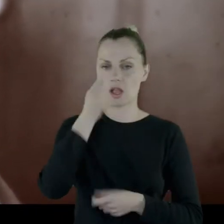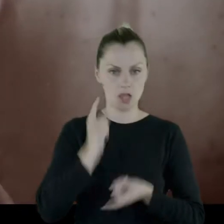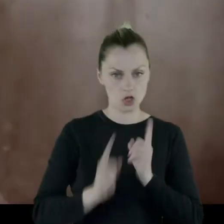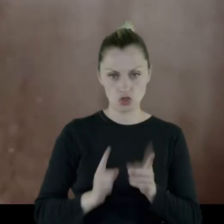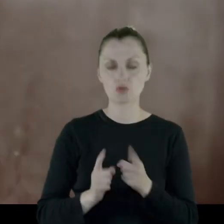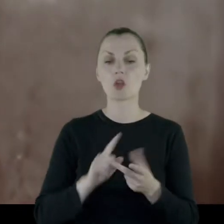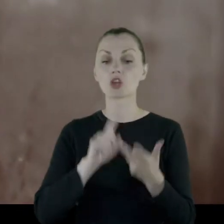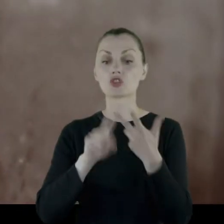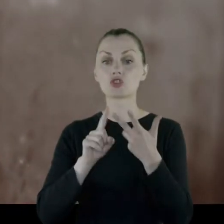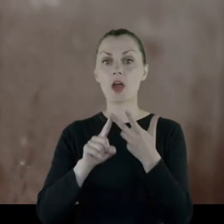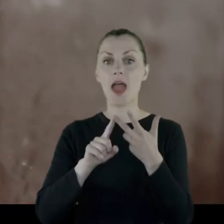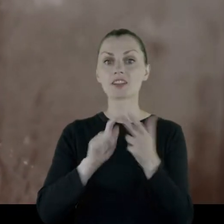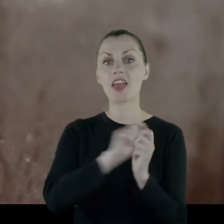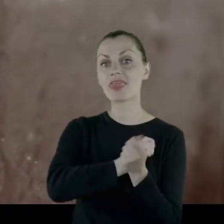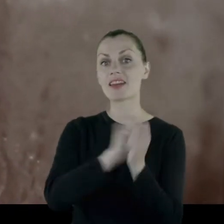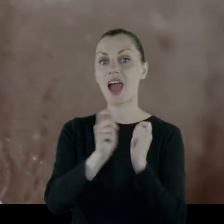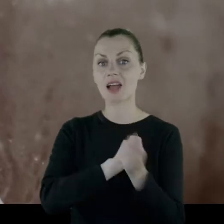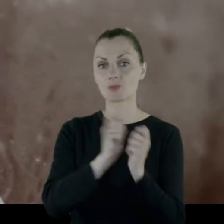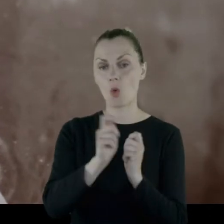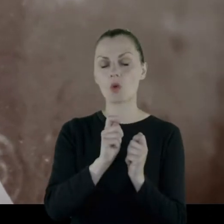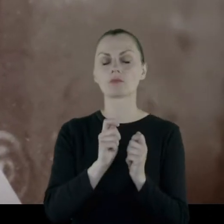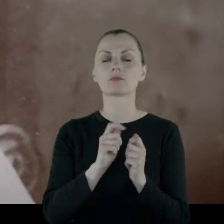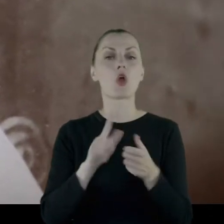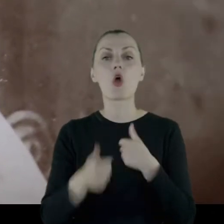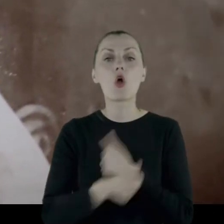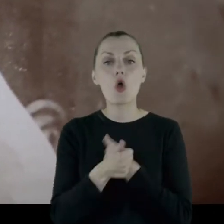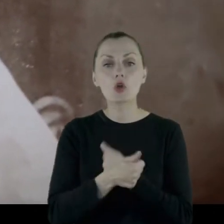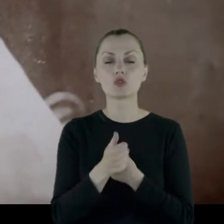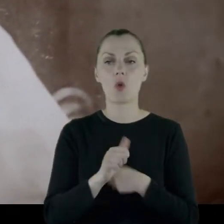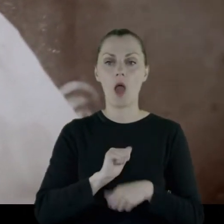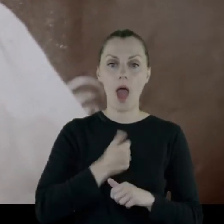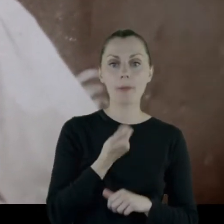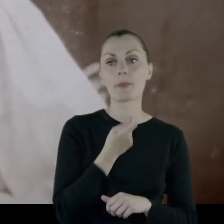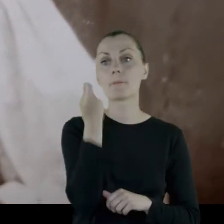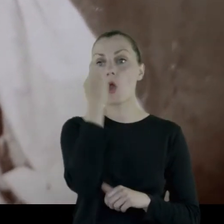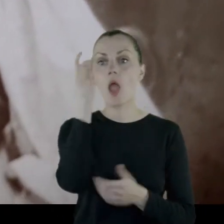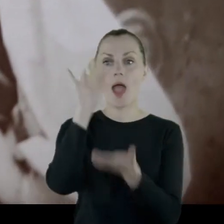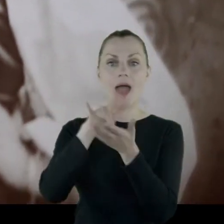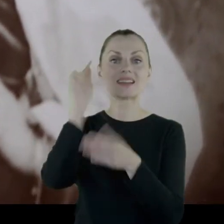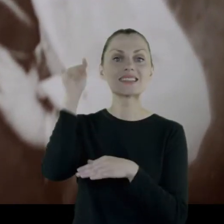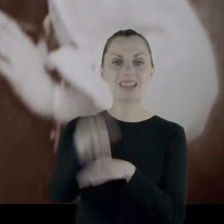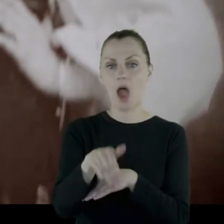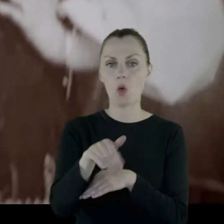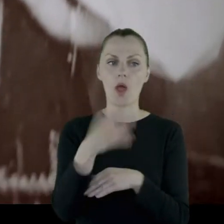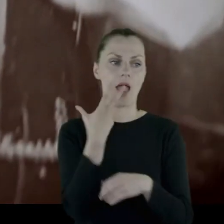Trzecim transportem, także chodziło o to żeby pojechać na zachód, a nie na wschód.